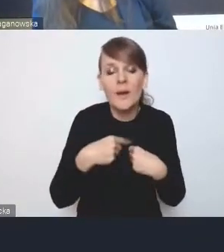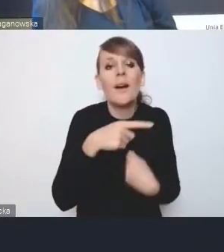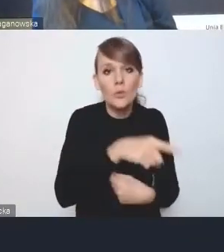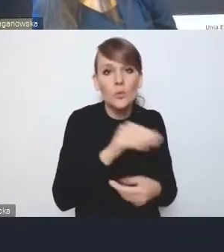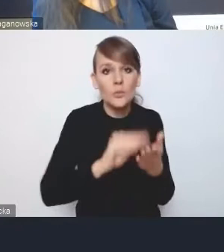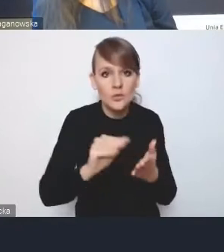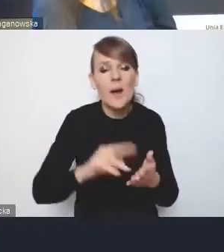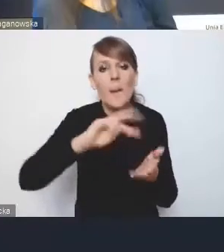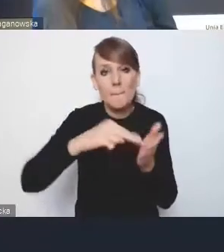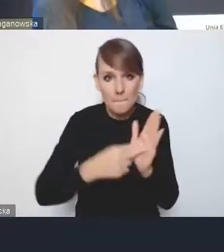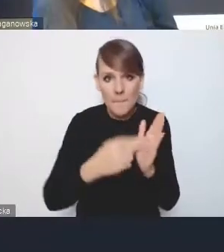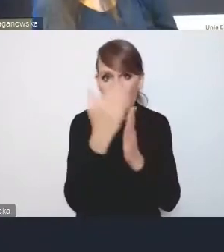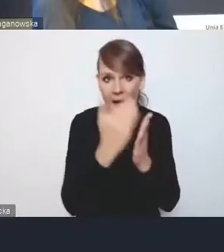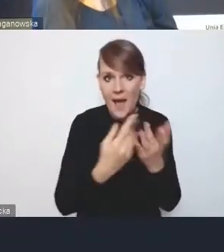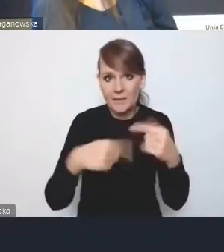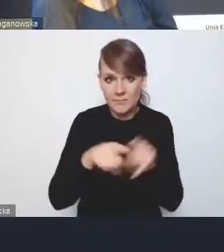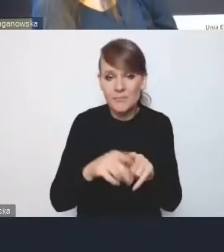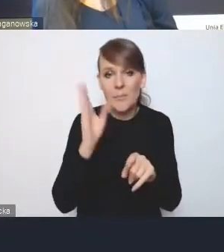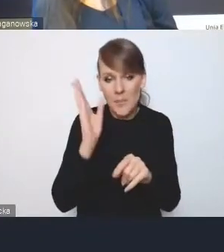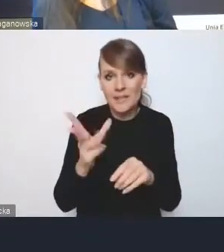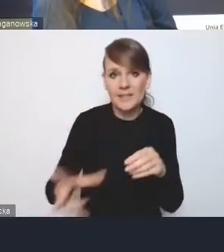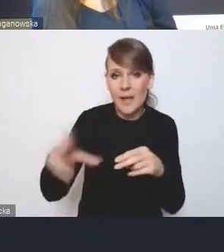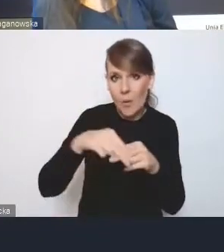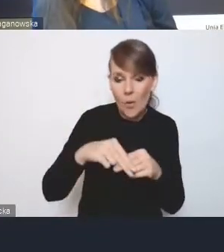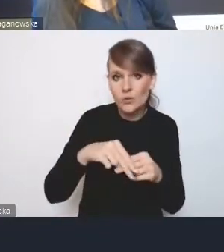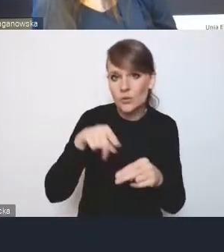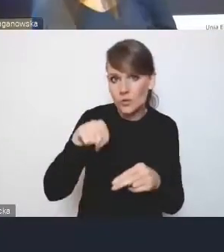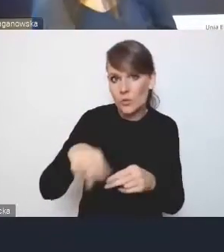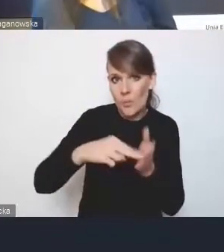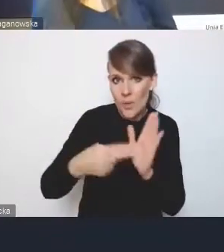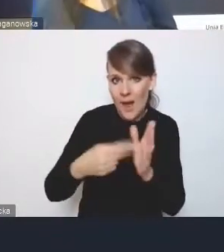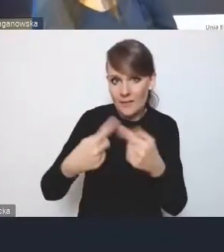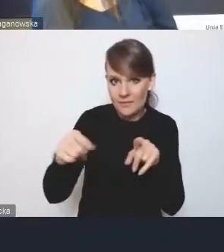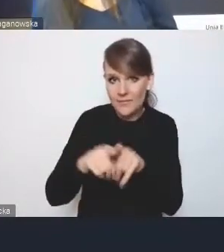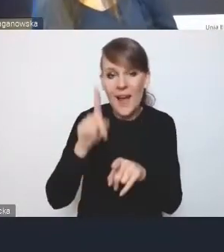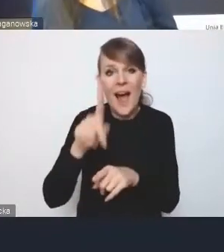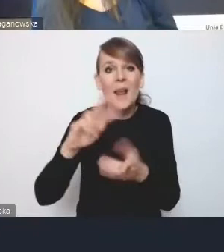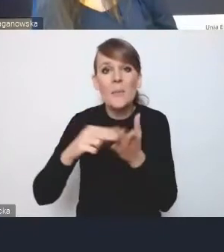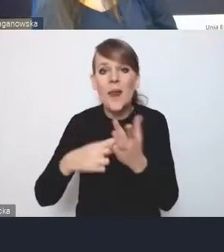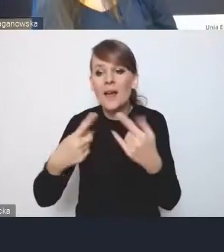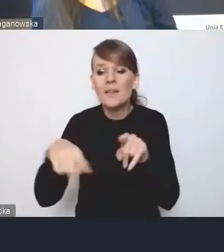który ma być załącznikiem do tego planu implementacji, ale sam plan implementacji, tak nie do końca nawet wiadomo, czyim on ma być dokumentem?